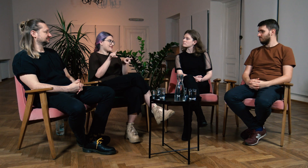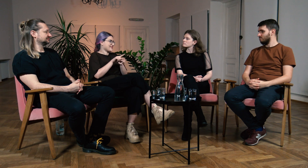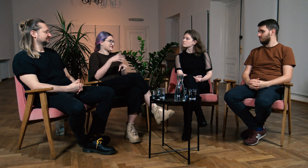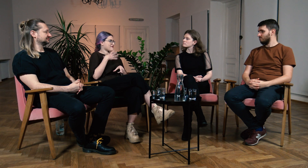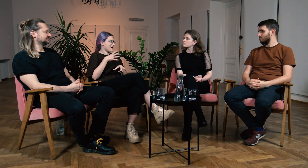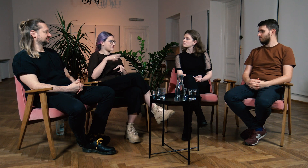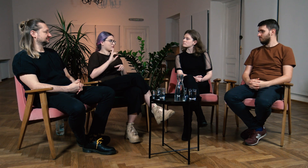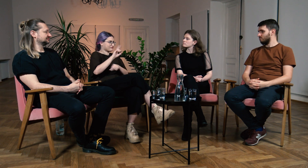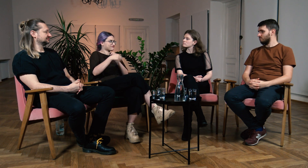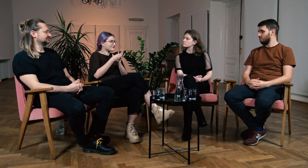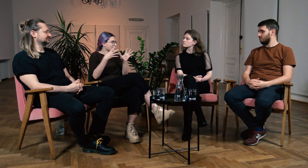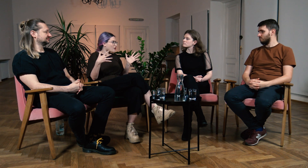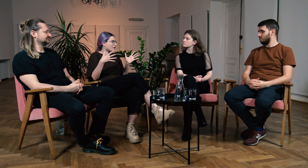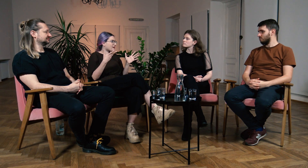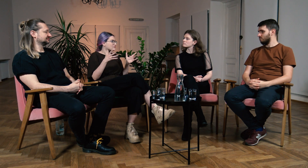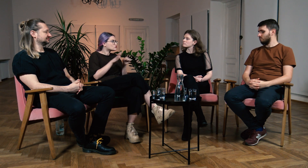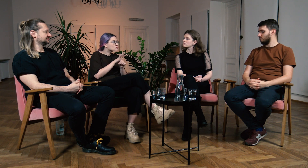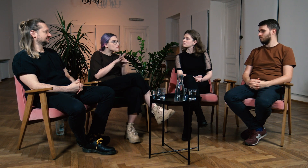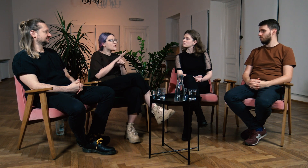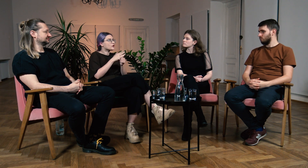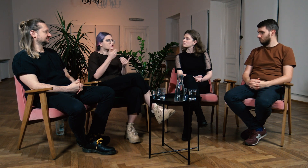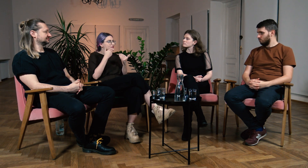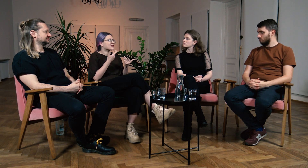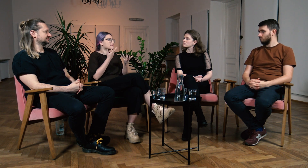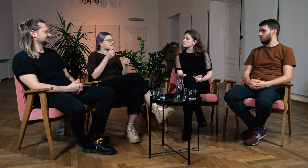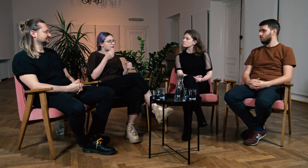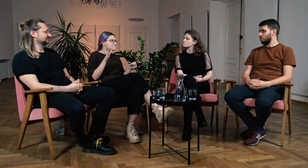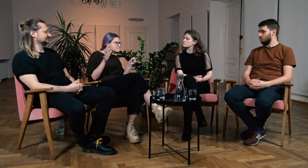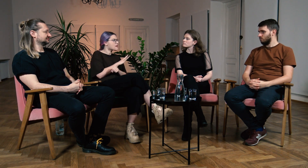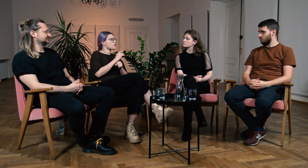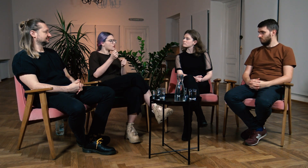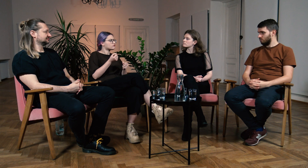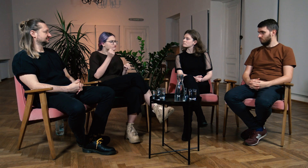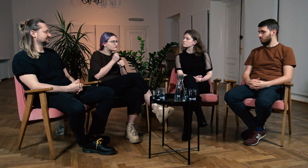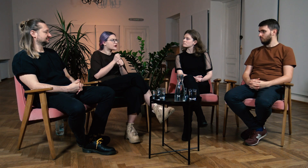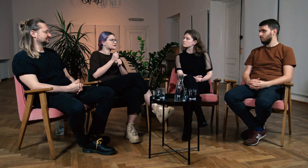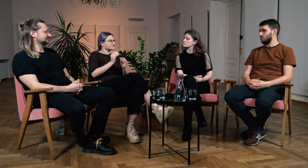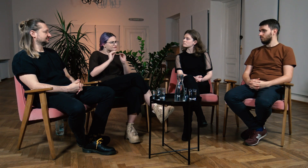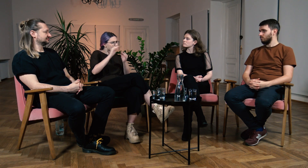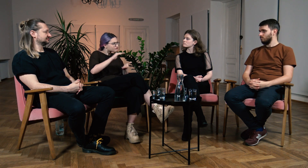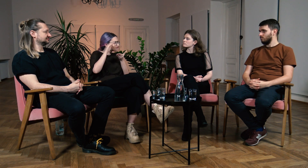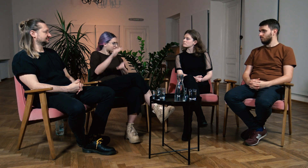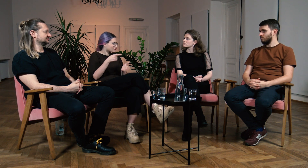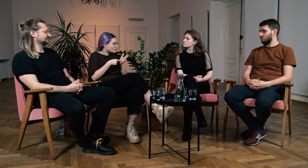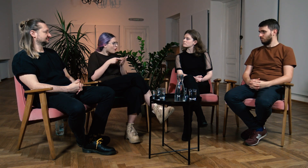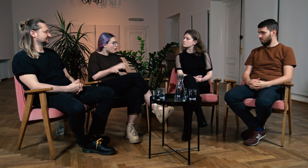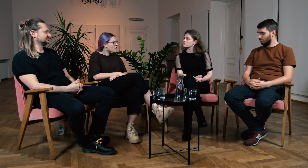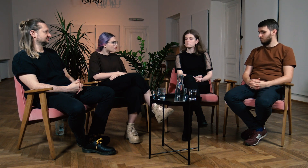też powinni pójść na FPJM, aby uzupełnić tę wiedzę i móc uczyć lepiej, przekazywać innym ten pełen pakiet?